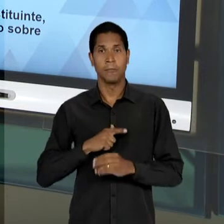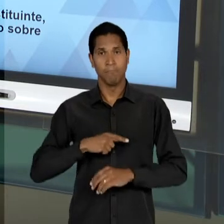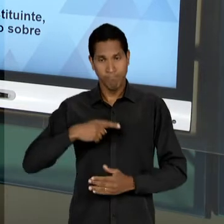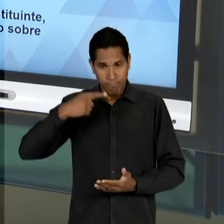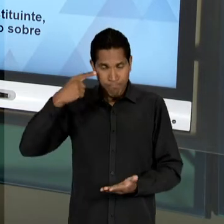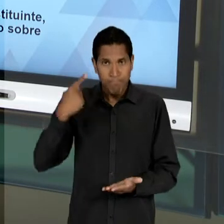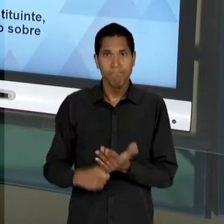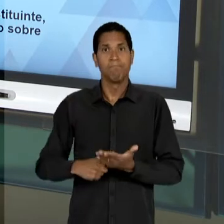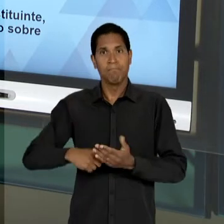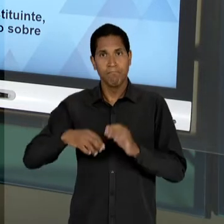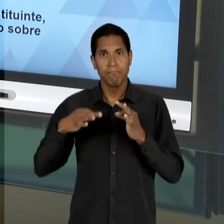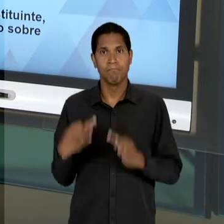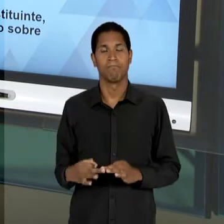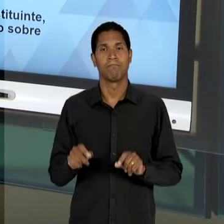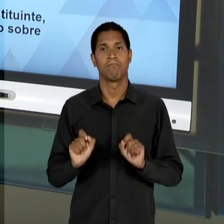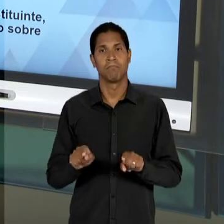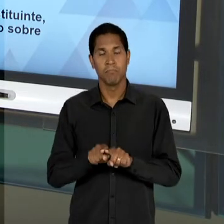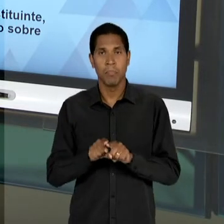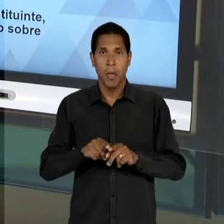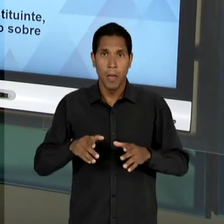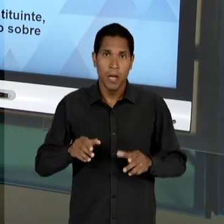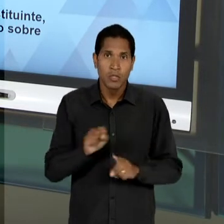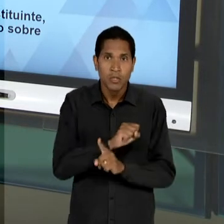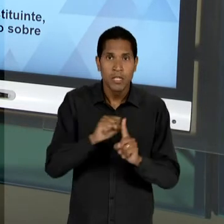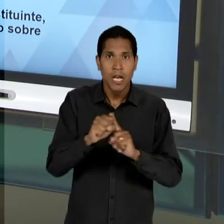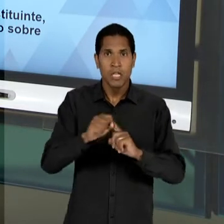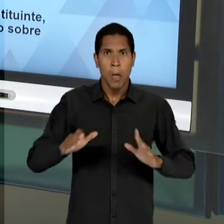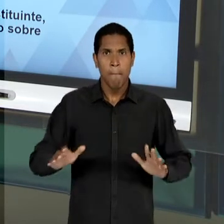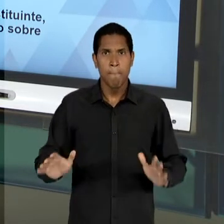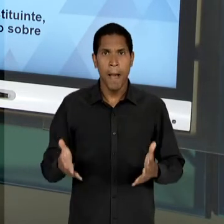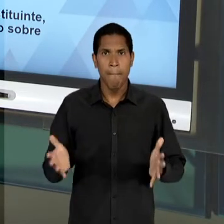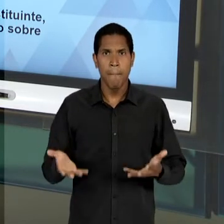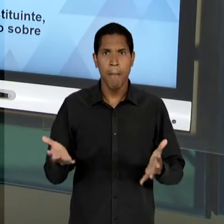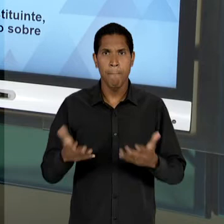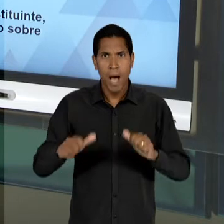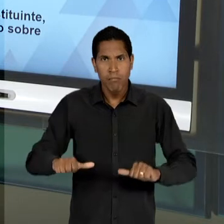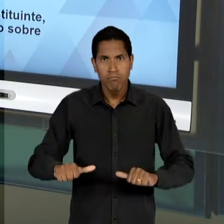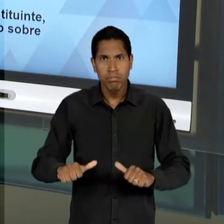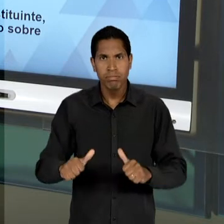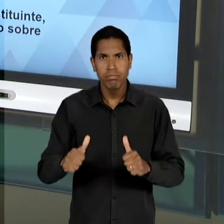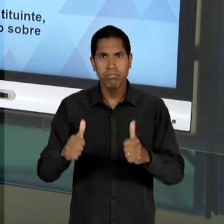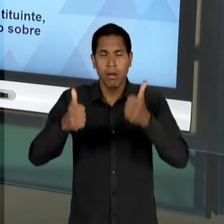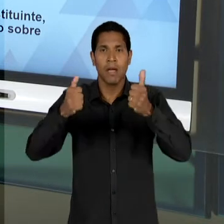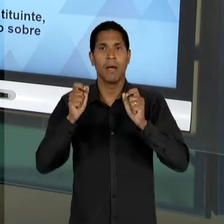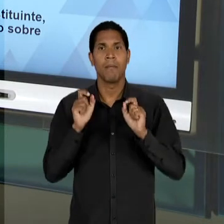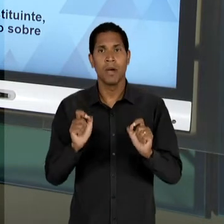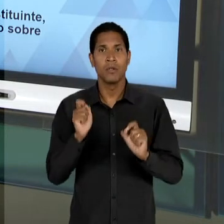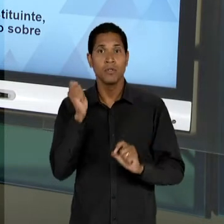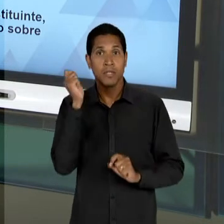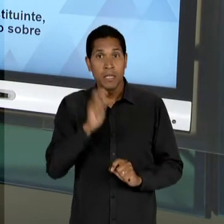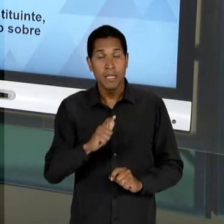SOCIOECONÔMICA DA POPULAÇÃO, DE MODO A DIMINUIR ESSA DISTÂNCIA, EM PRIMEIRO LUGAR A PRÓPRIA